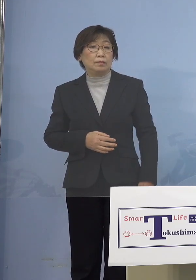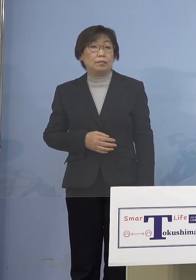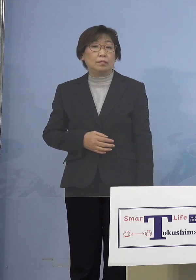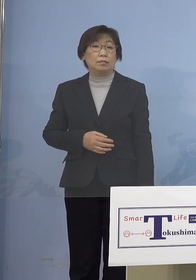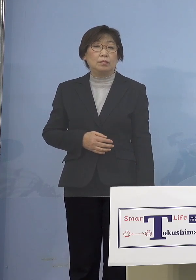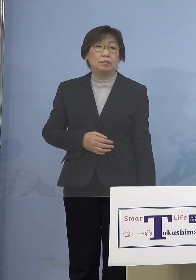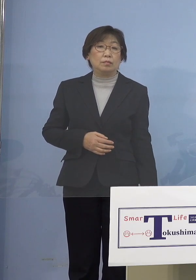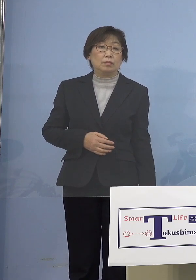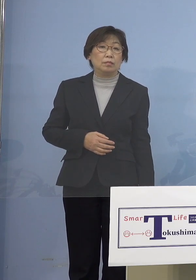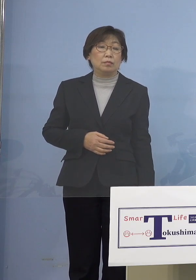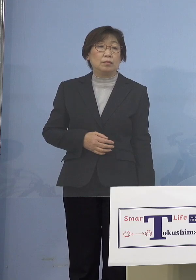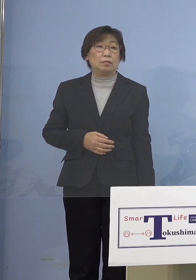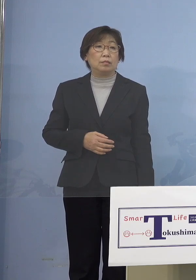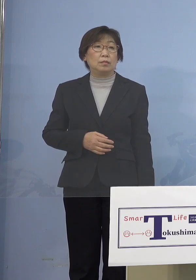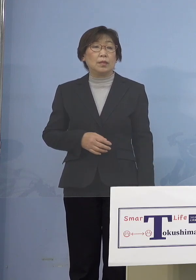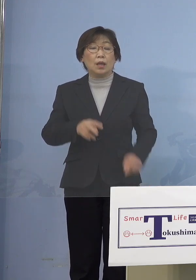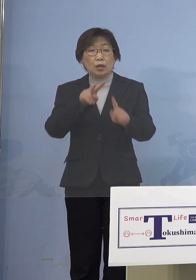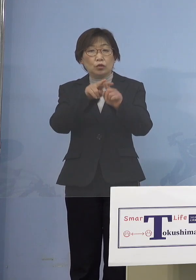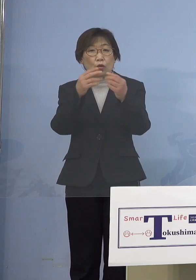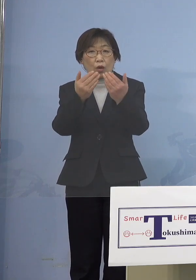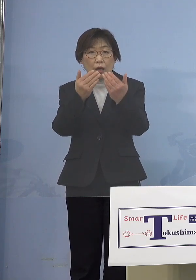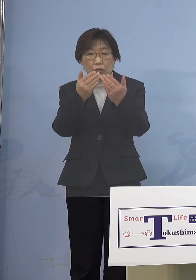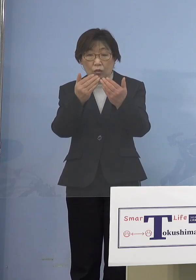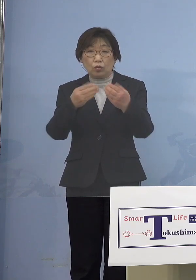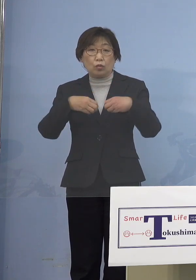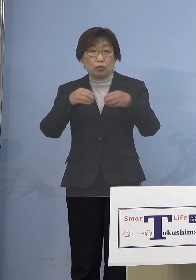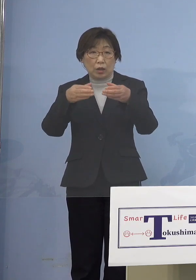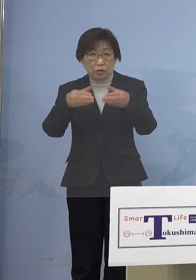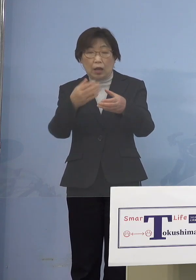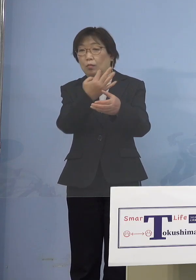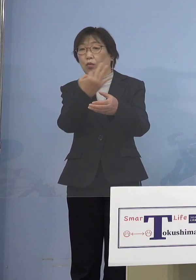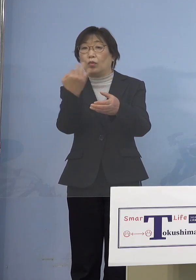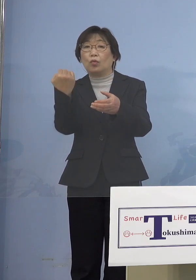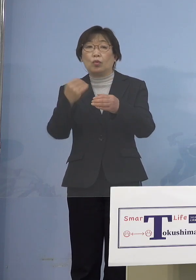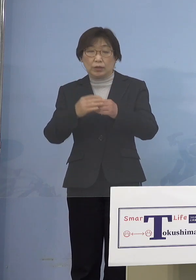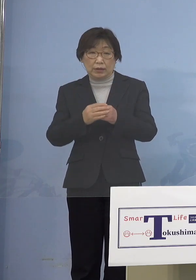しかも小学校も多いですし とにかく10代以下が本当に